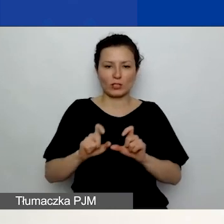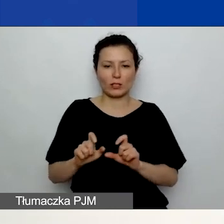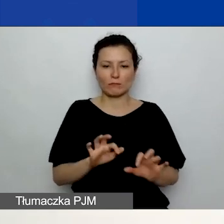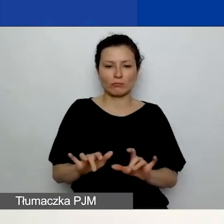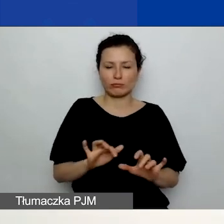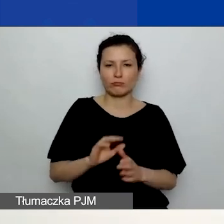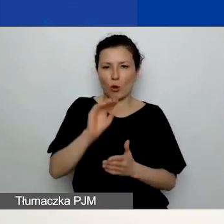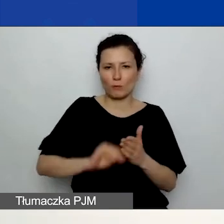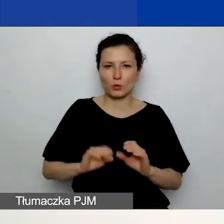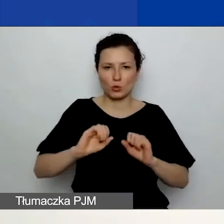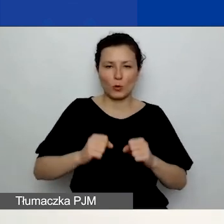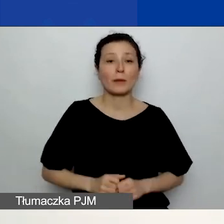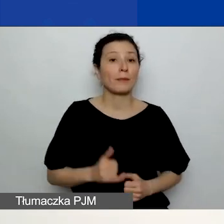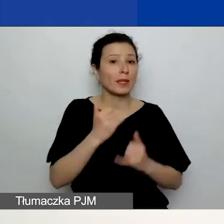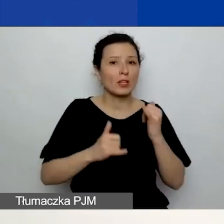Jeżeli się pomylicie, chcecie coś zmienić,